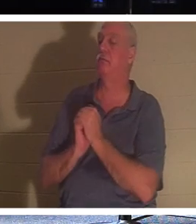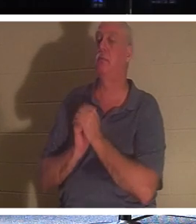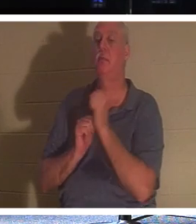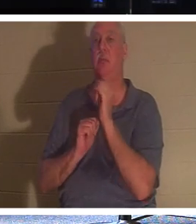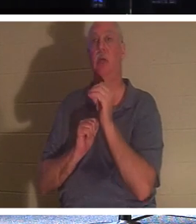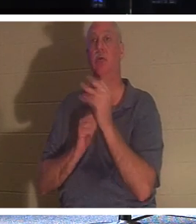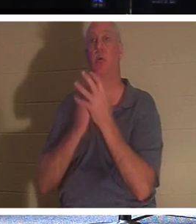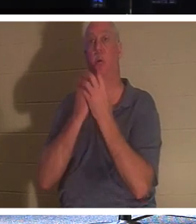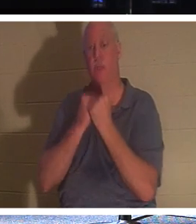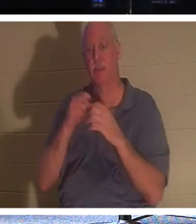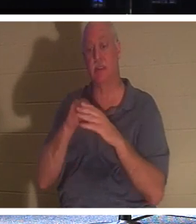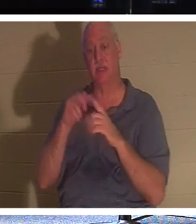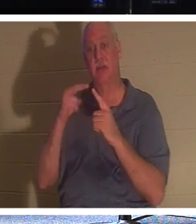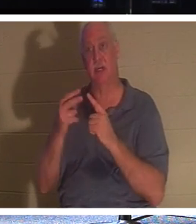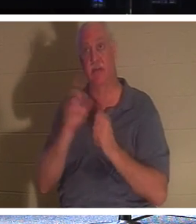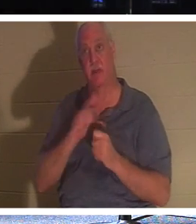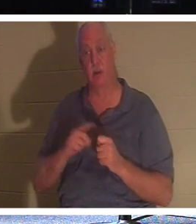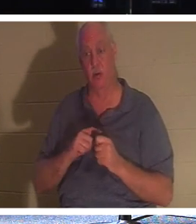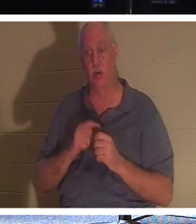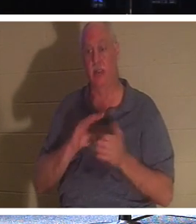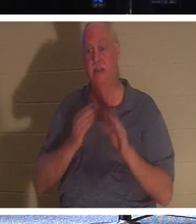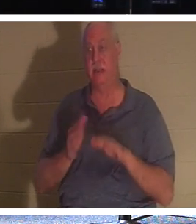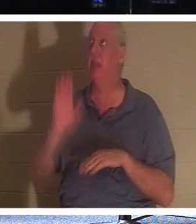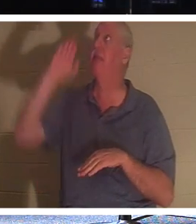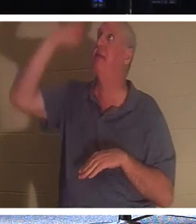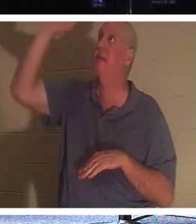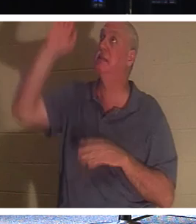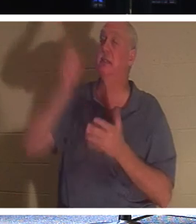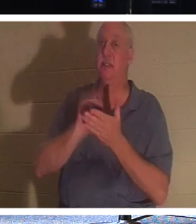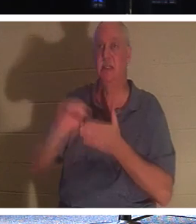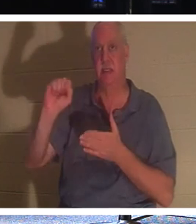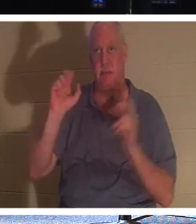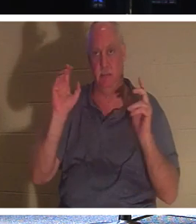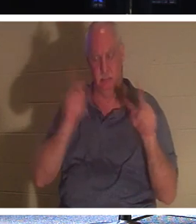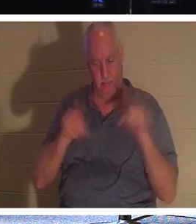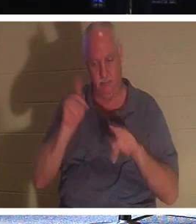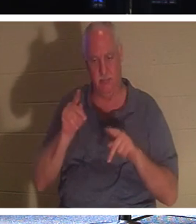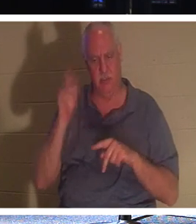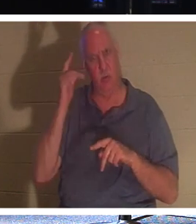और प्रभु का दर्शन, उनके संतों की मृत्यु है। पृथ्वी पर भगवान अपने लोगों की मृत्यु से क्यों प्रसन्न होंगे